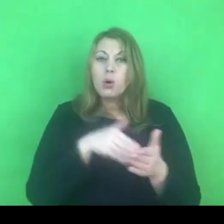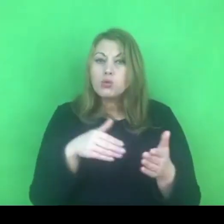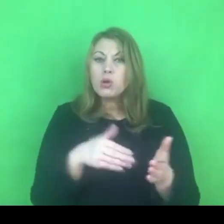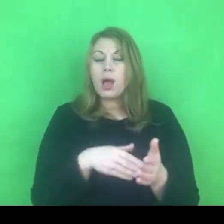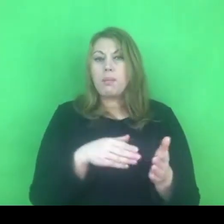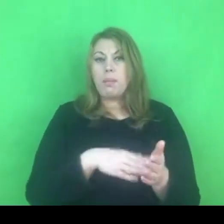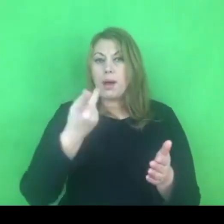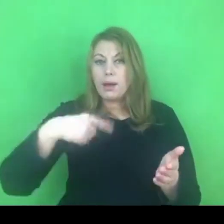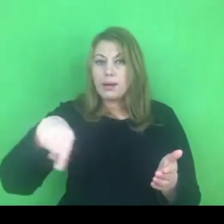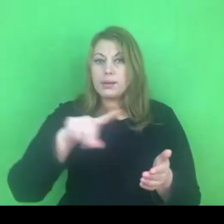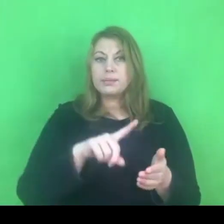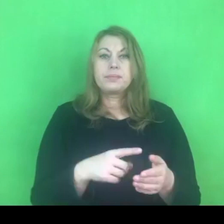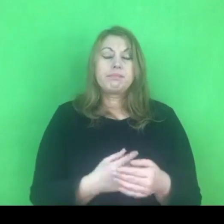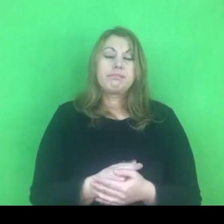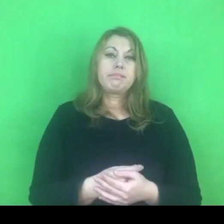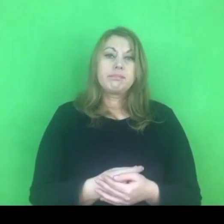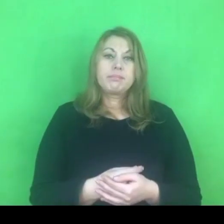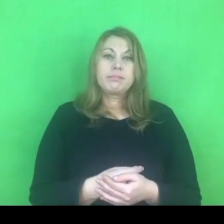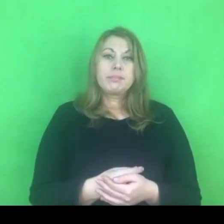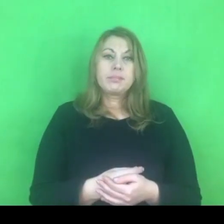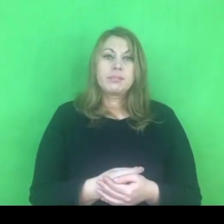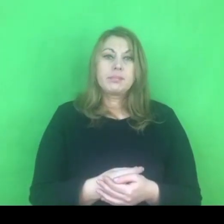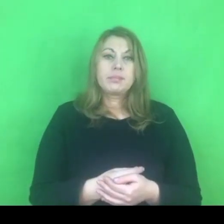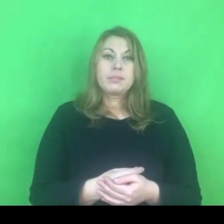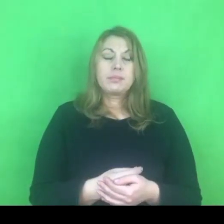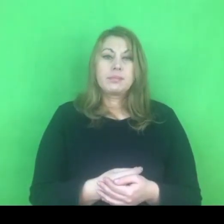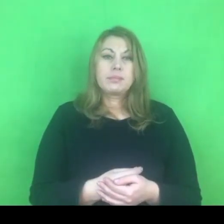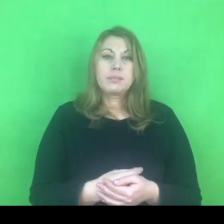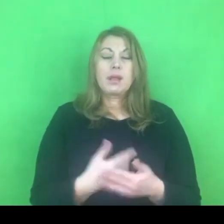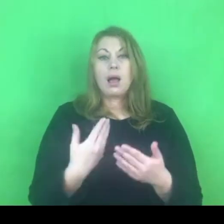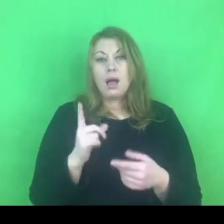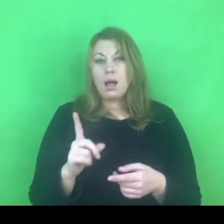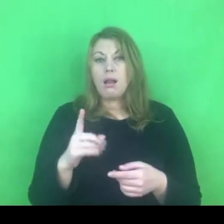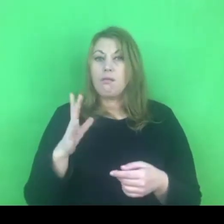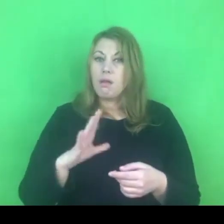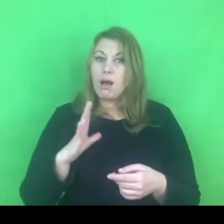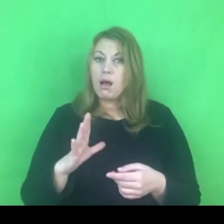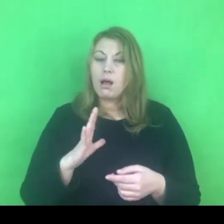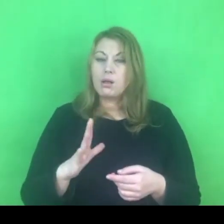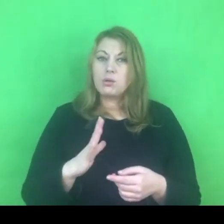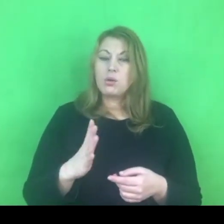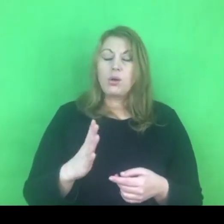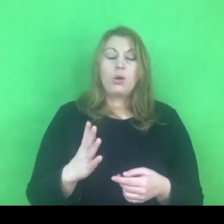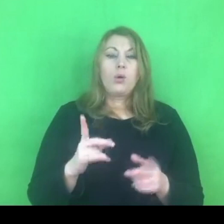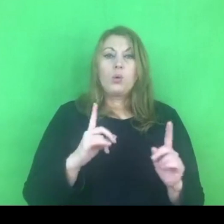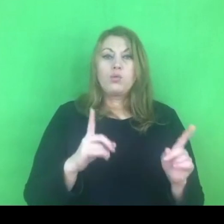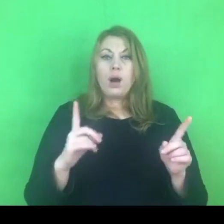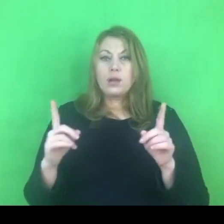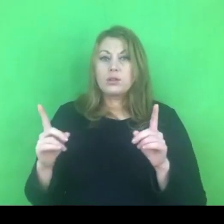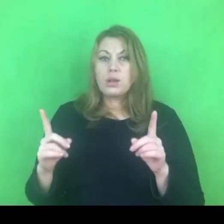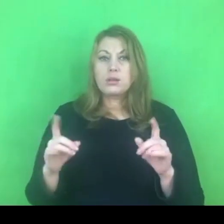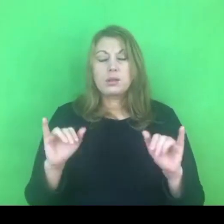Być może warto zachować czujność i traktować to też jako rodzaj wyzwania na najbliższy rok.